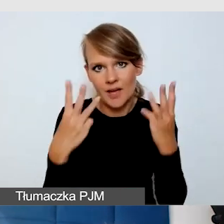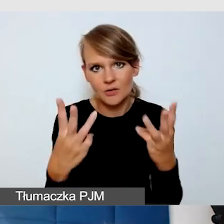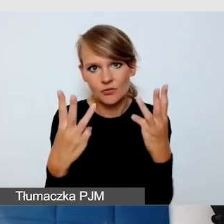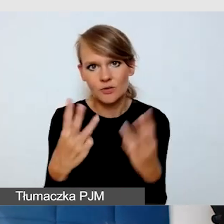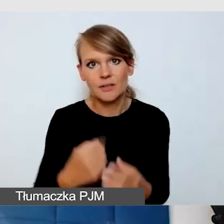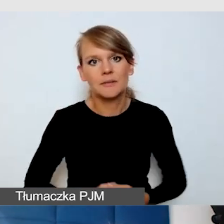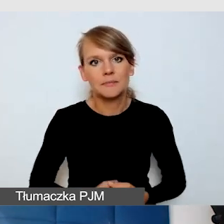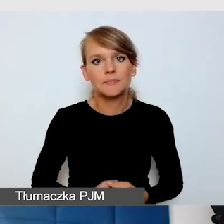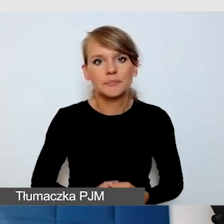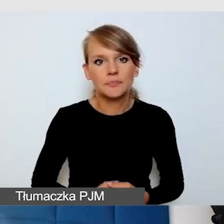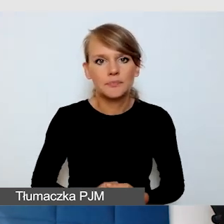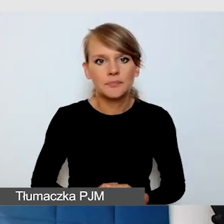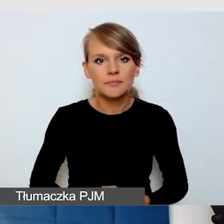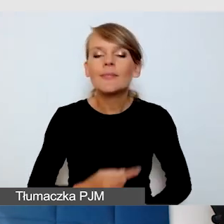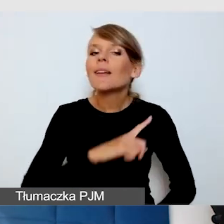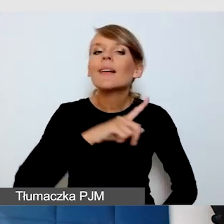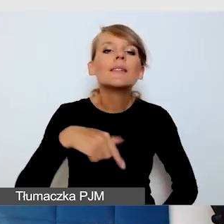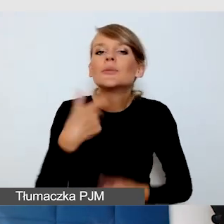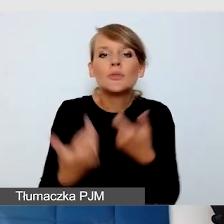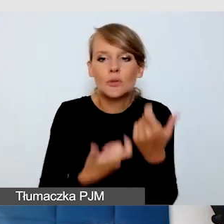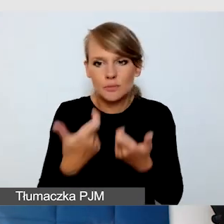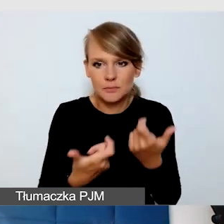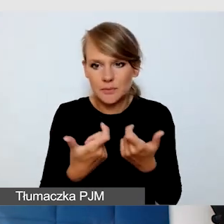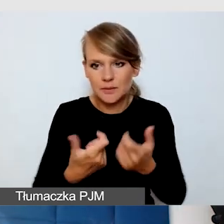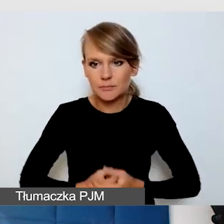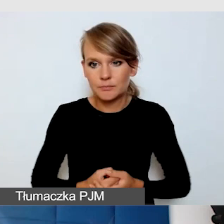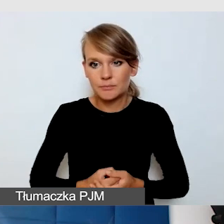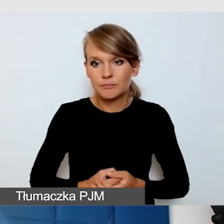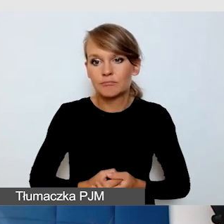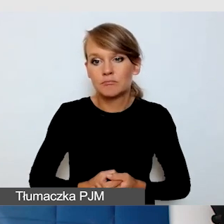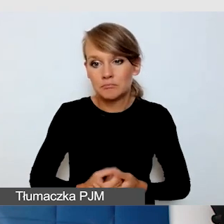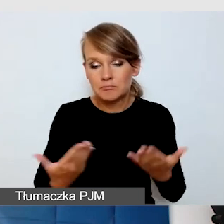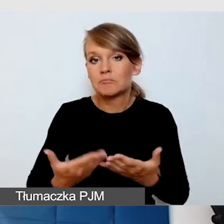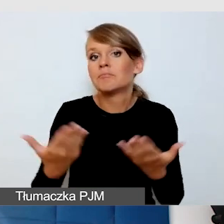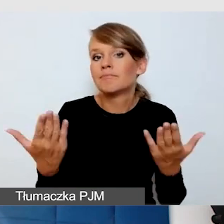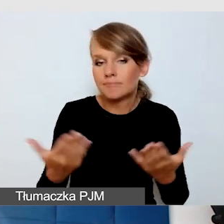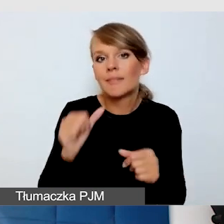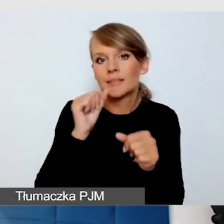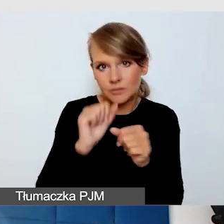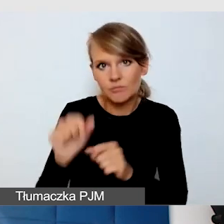Co my robimy? Ponieważ mamy takie osoby i mam doświadczenia, że to jest potrzebne,